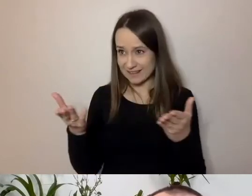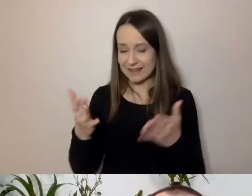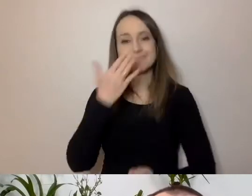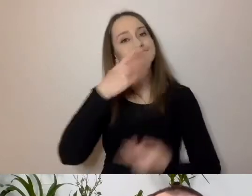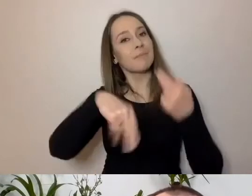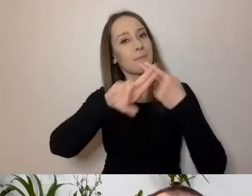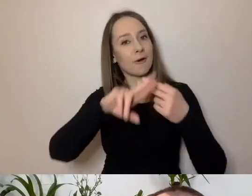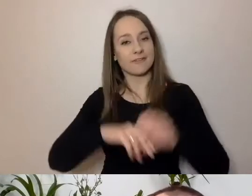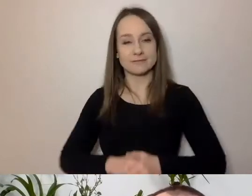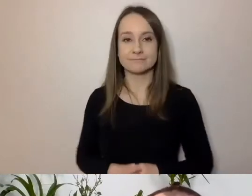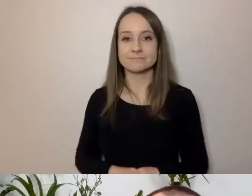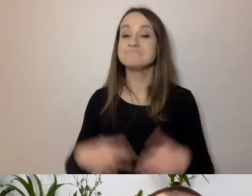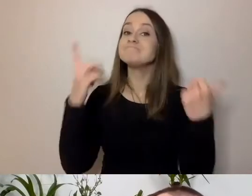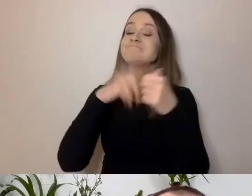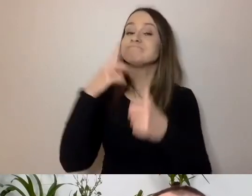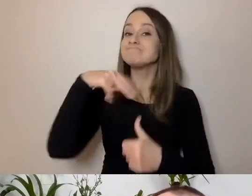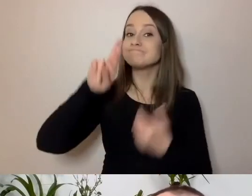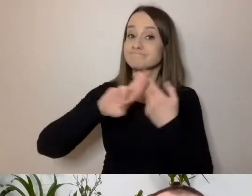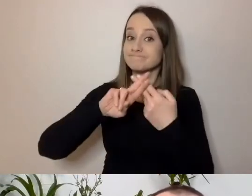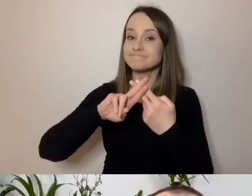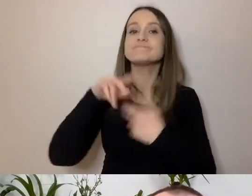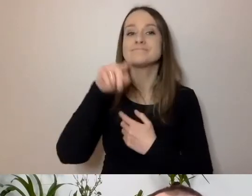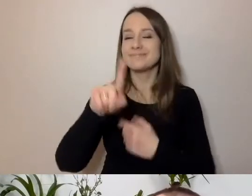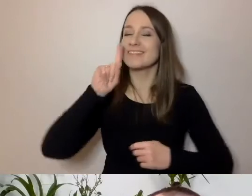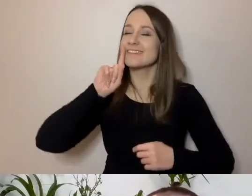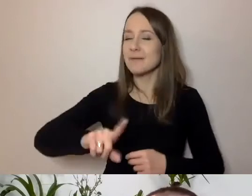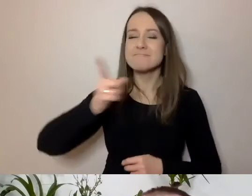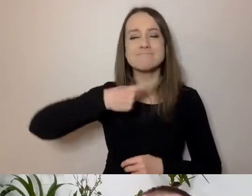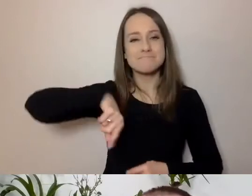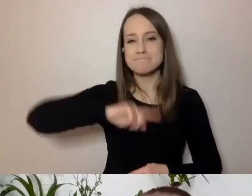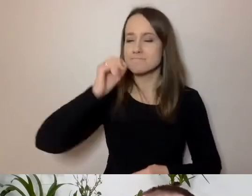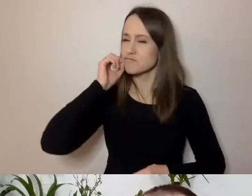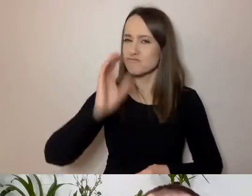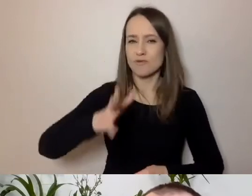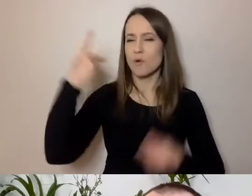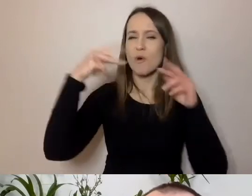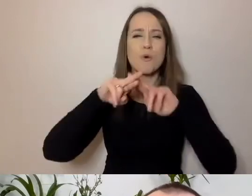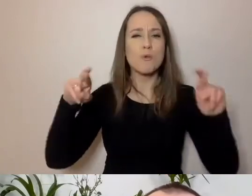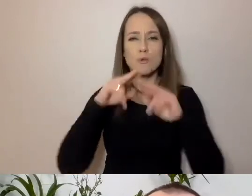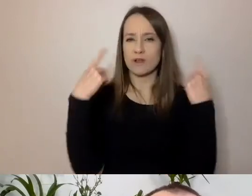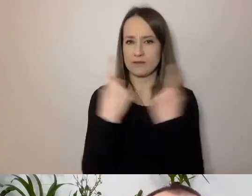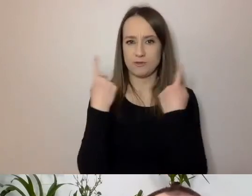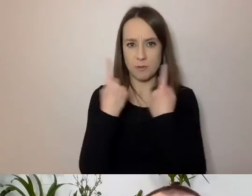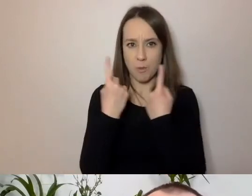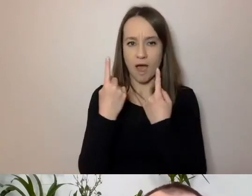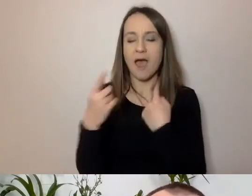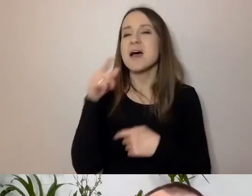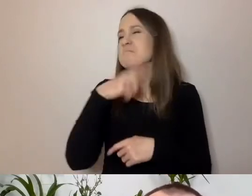Pierwsza odpowiedź jest taka, że my na co dzień w różnych sytuacjach używamy zupełnie różnych języków.